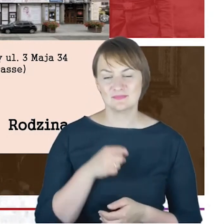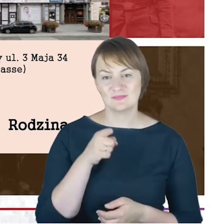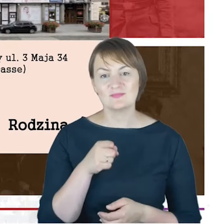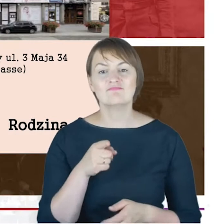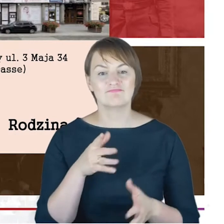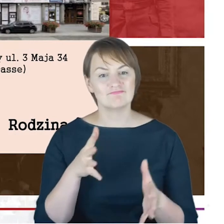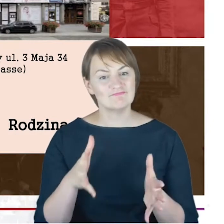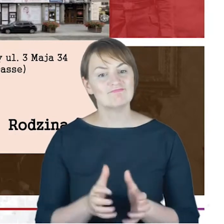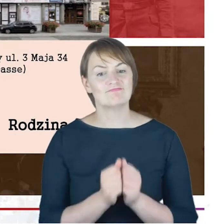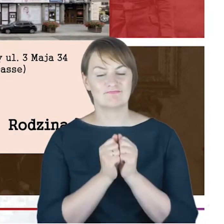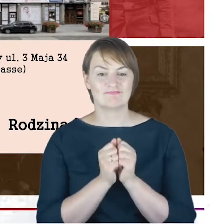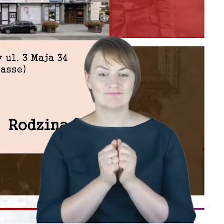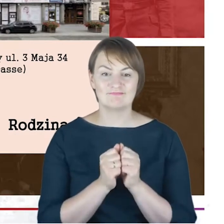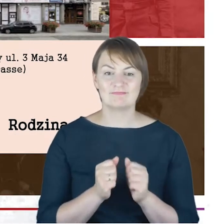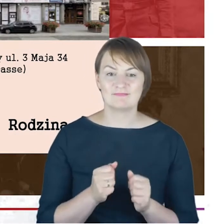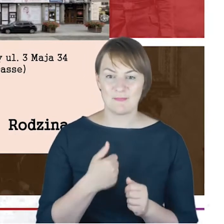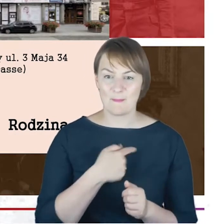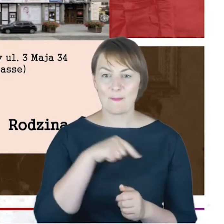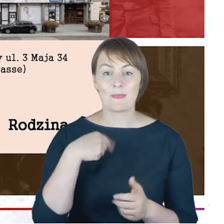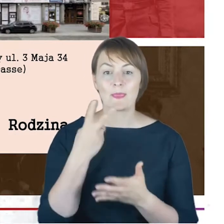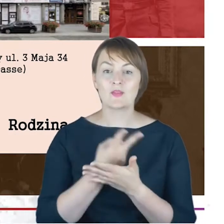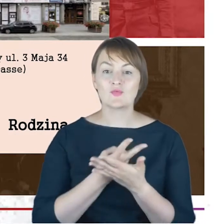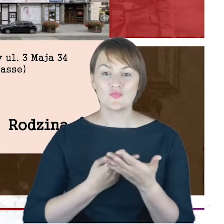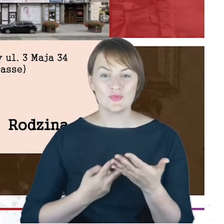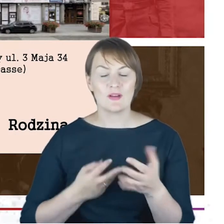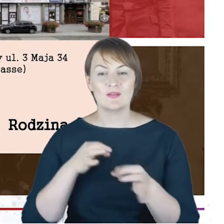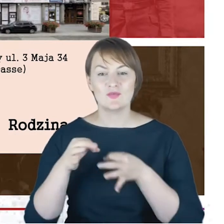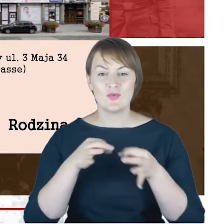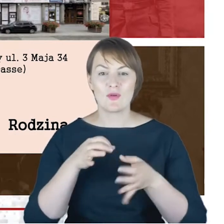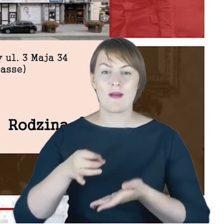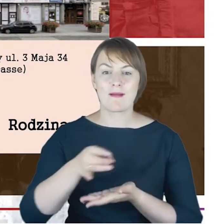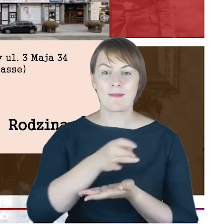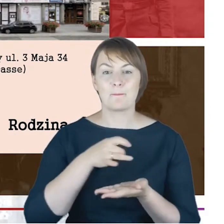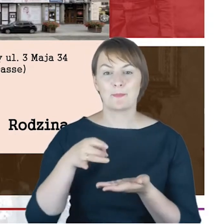kiedy czytamy historię gminy, wyznaniowej, żydowskiej gminy